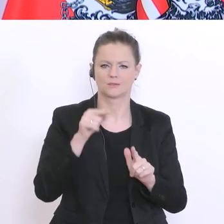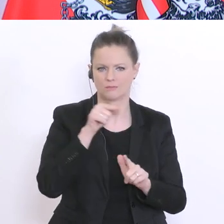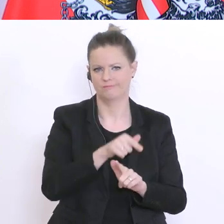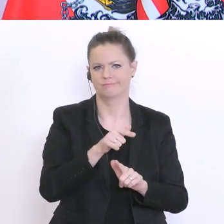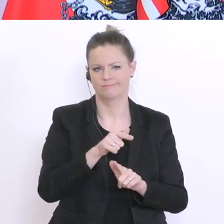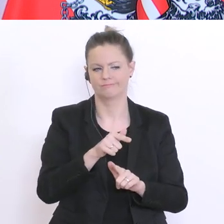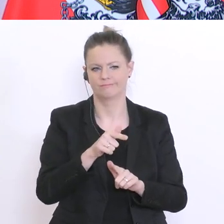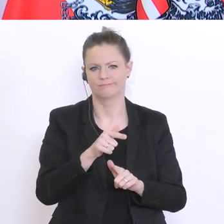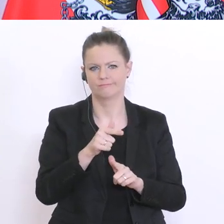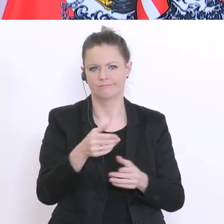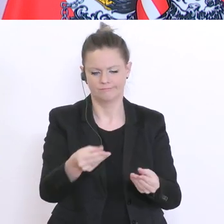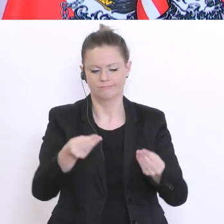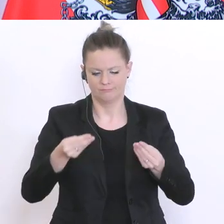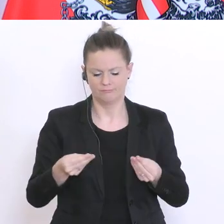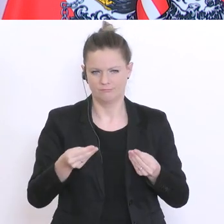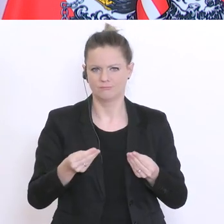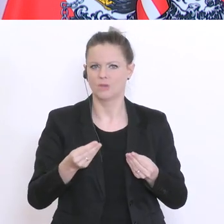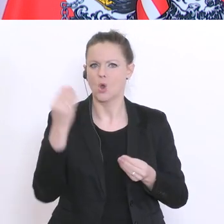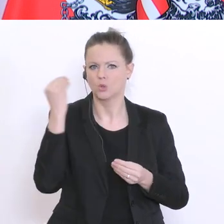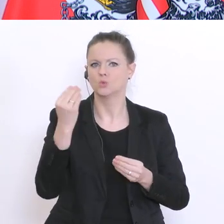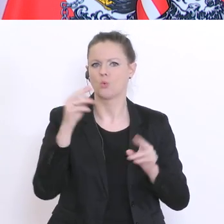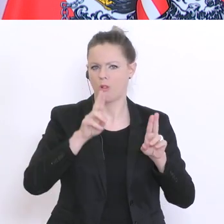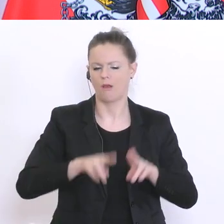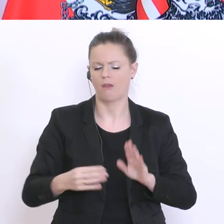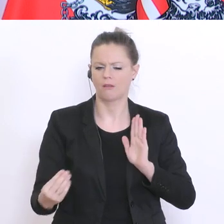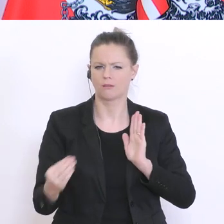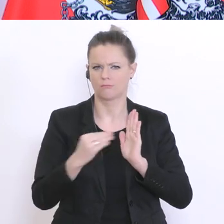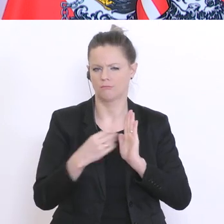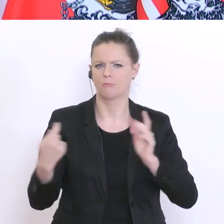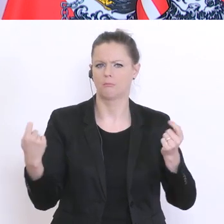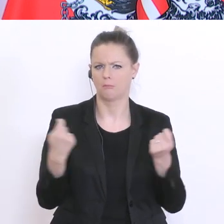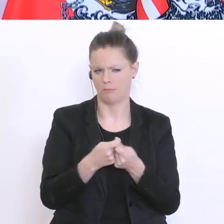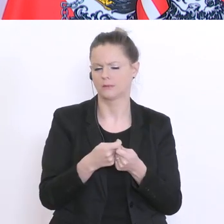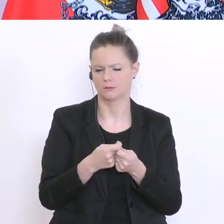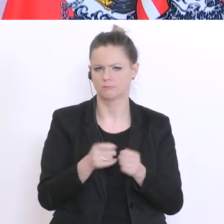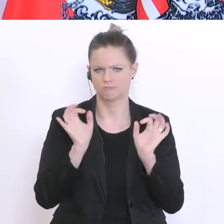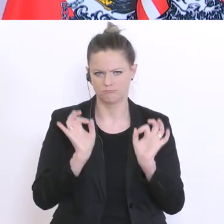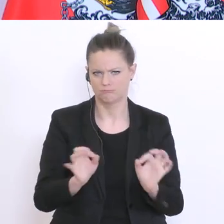ist mit dem gegebenen Schulrecht gut vereinbar und das ist auch insgesamt gut so. Davon bin